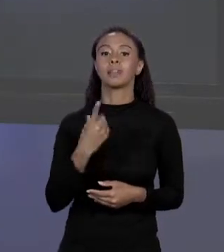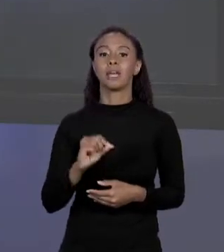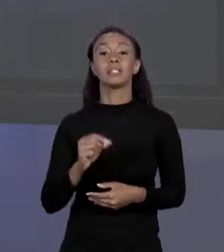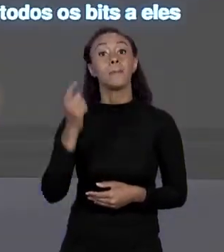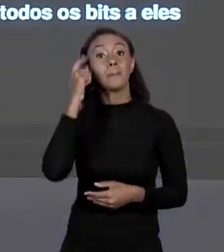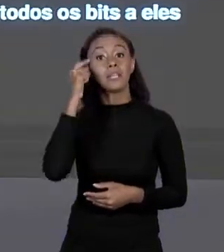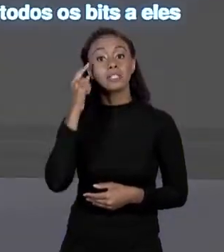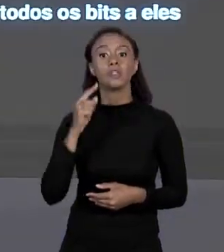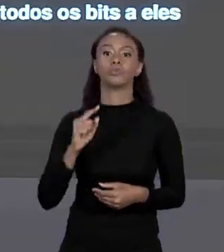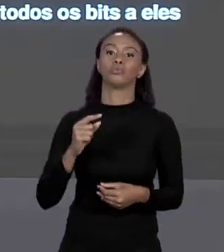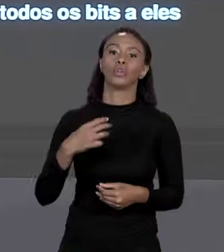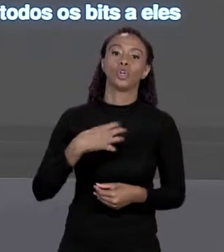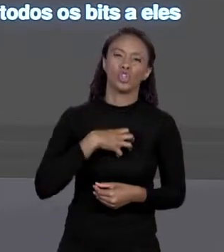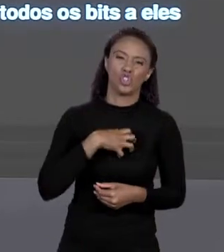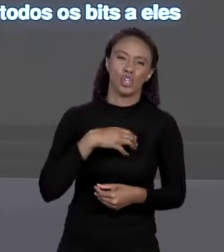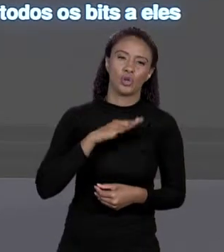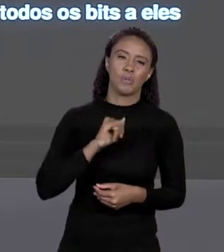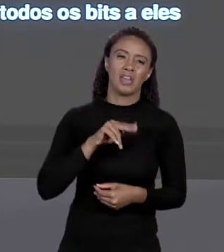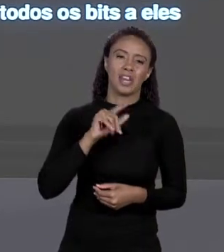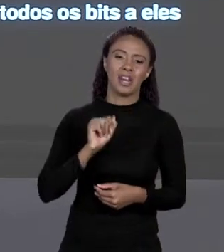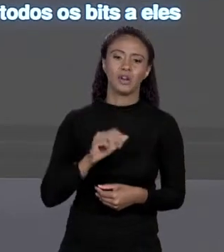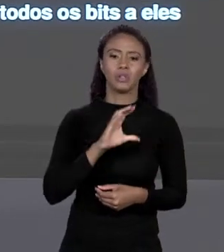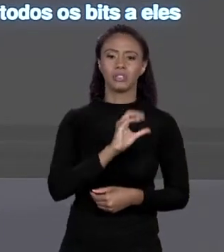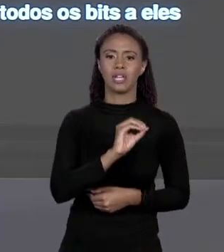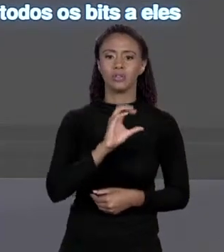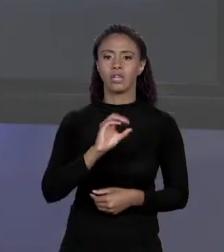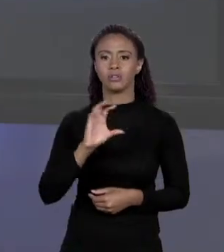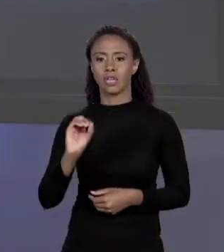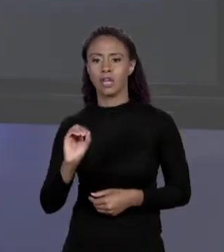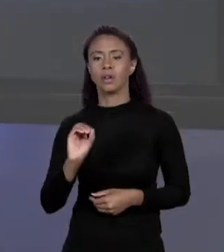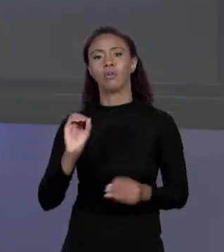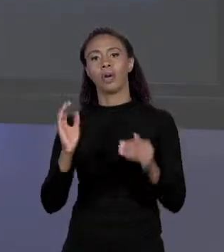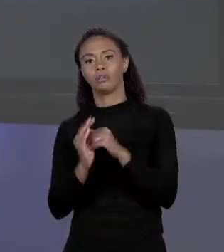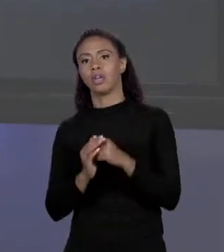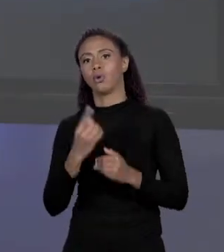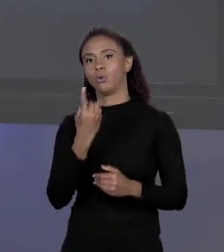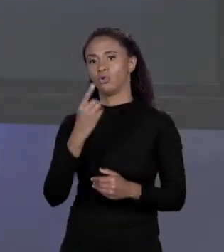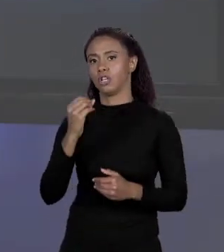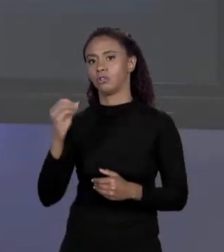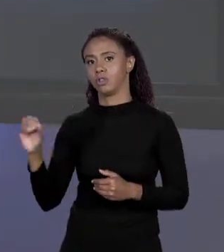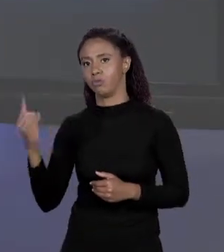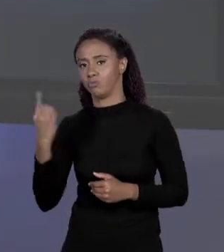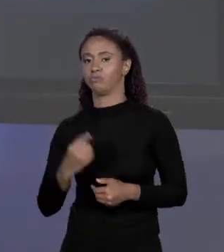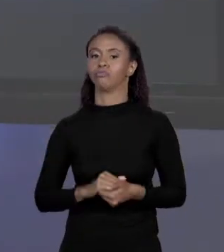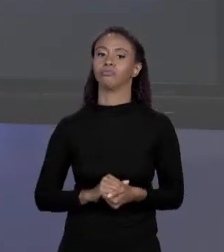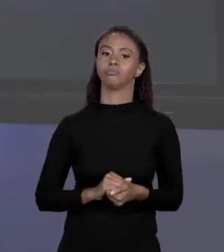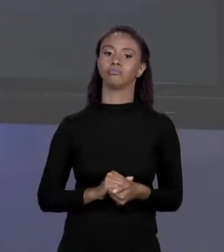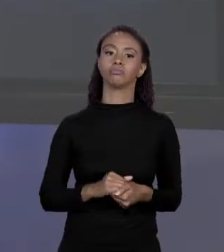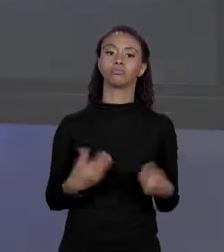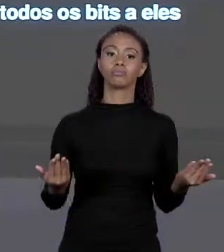0000 ATÉ 1001. A BASE BINÁRIA SÃO DUAS 0 E 1. A OCTAL SÃO 8